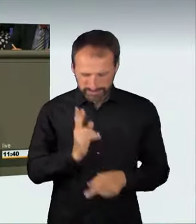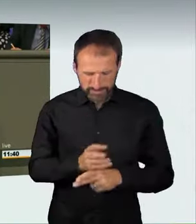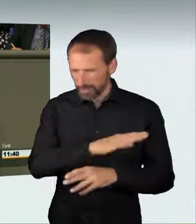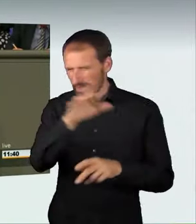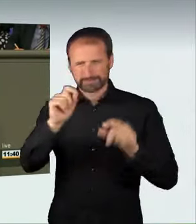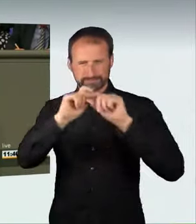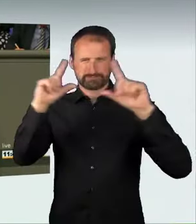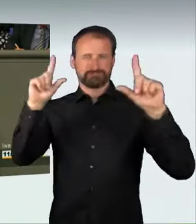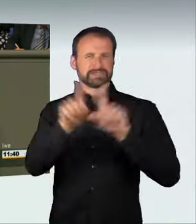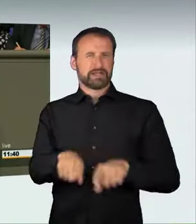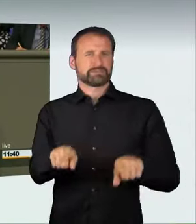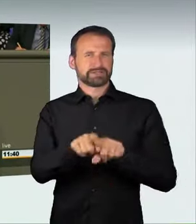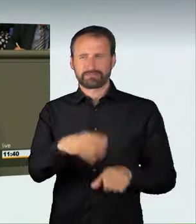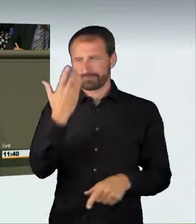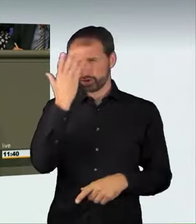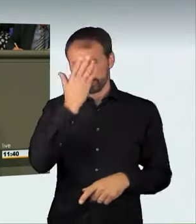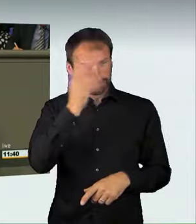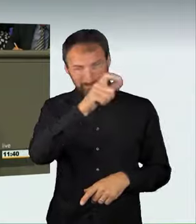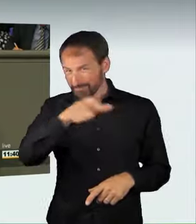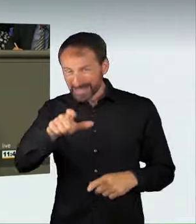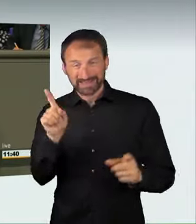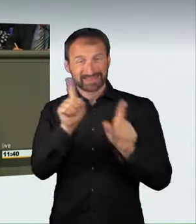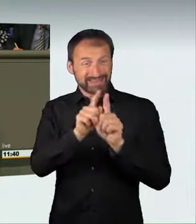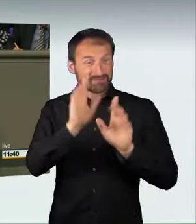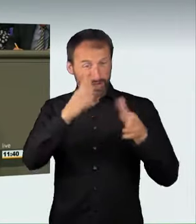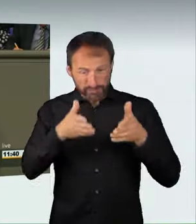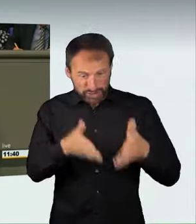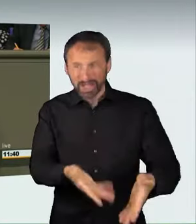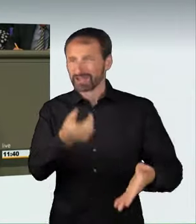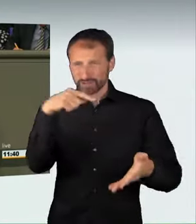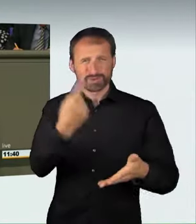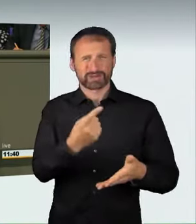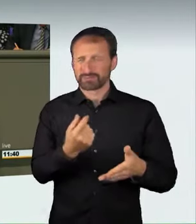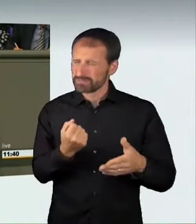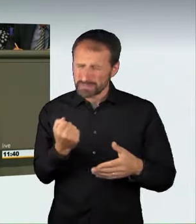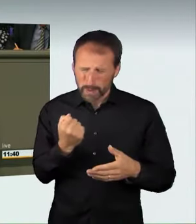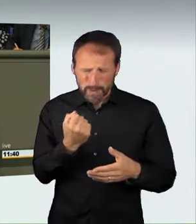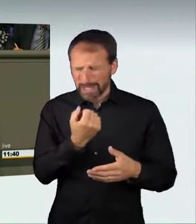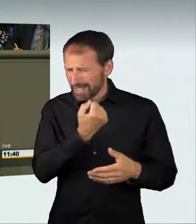um in maximal unverantwortlicher und gefährdender Weise in einen Wettbewerb